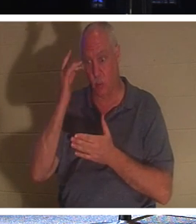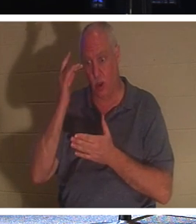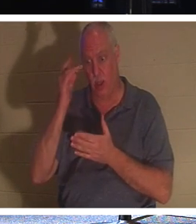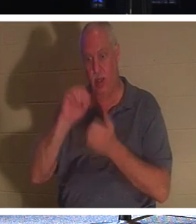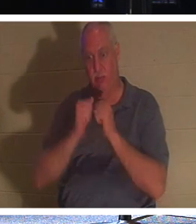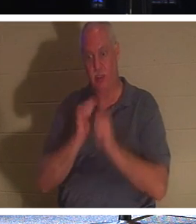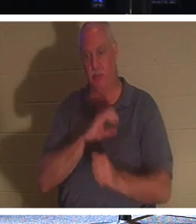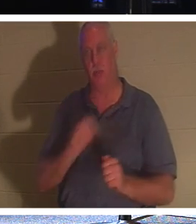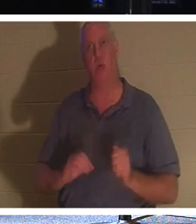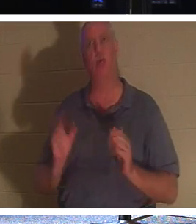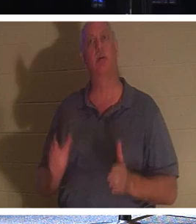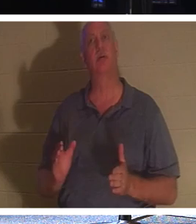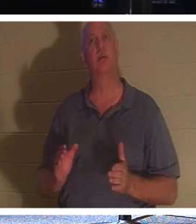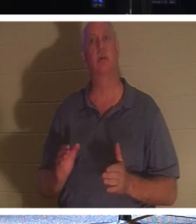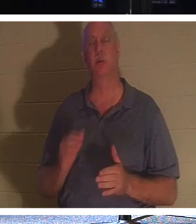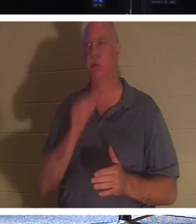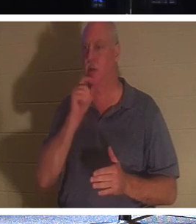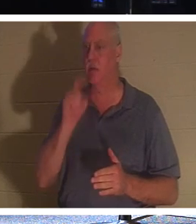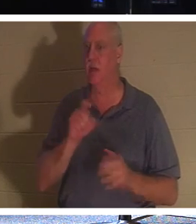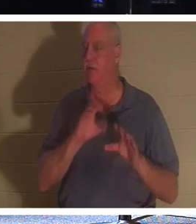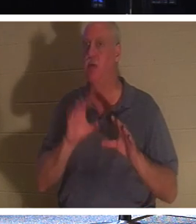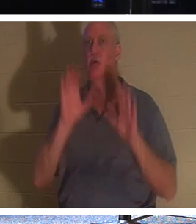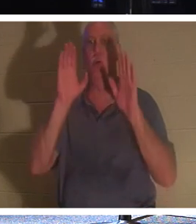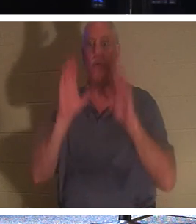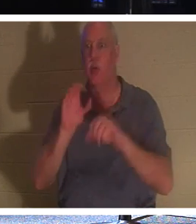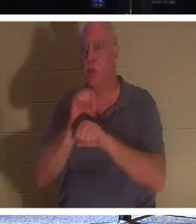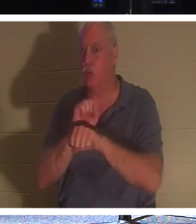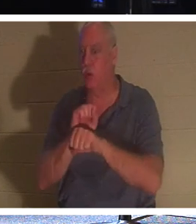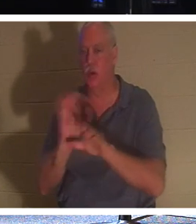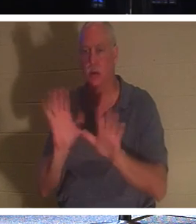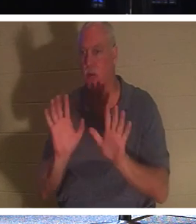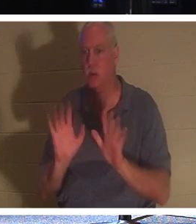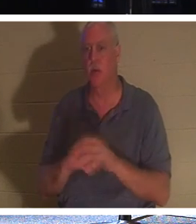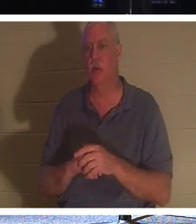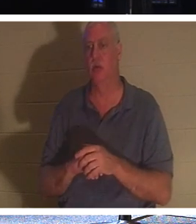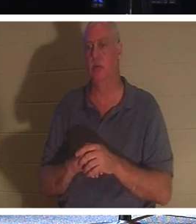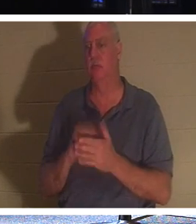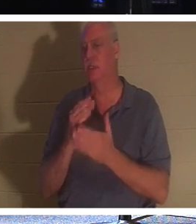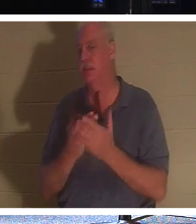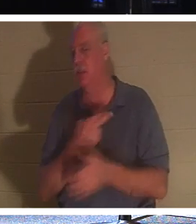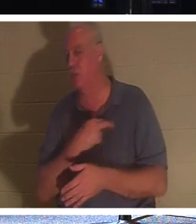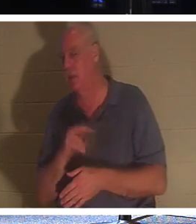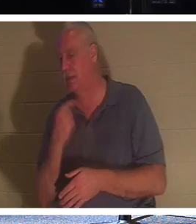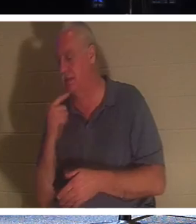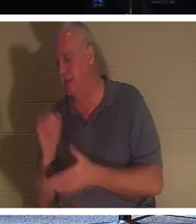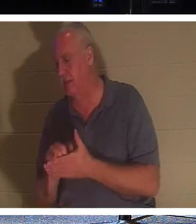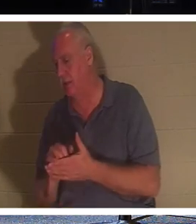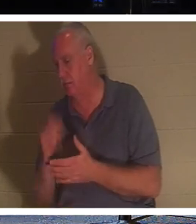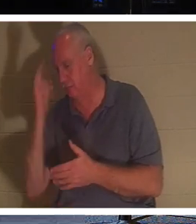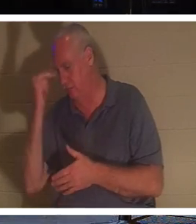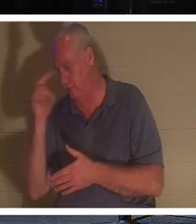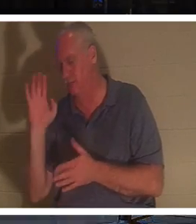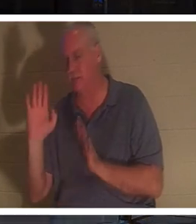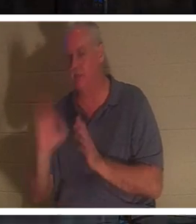Ils n'ont pas à faire des œuvres fantastiques comme le disent certaines religions. Mais un chrétien; une personne qui